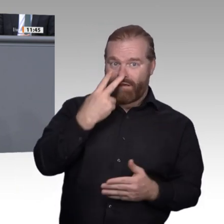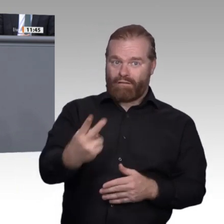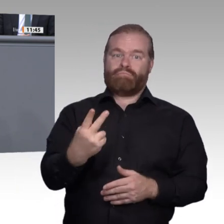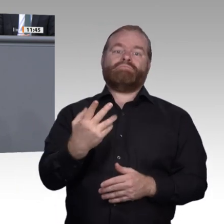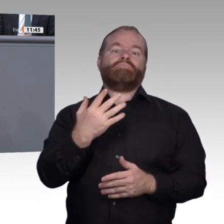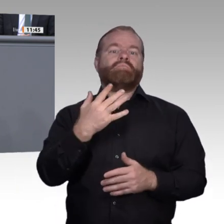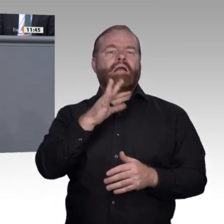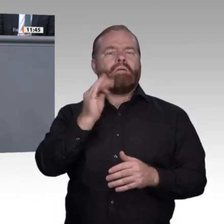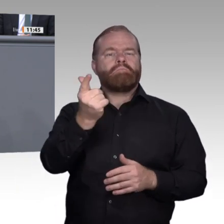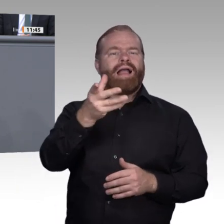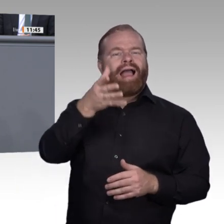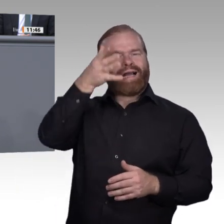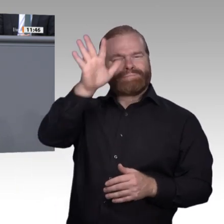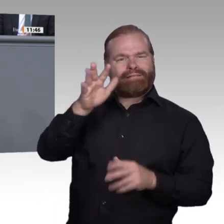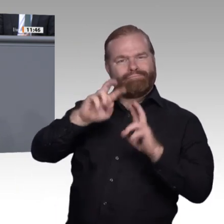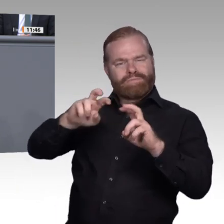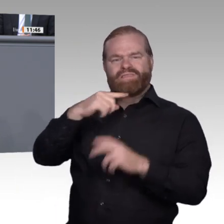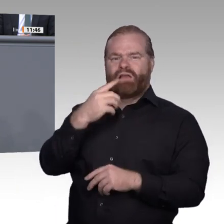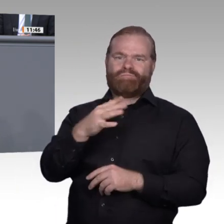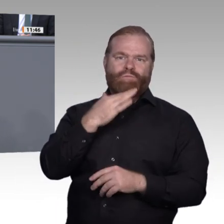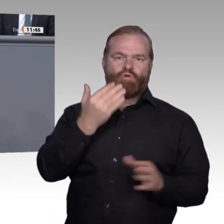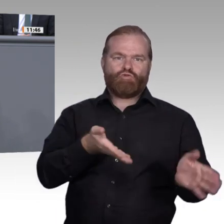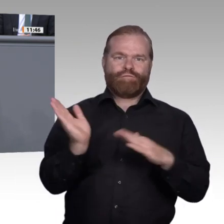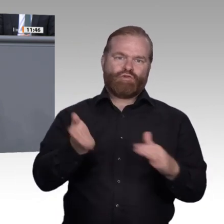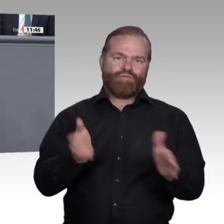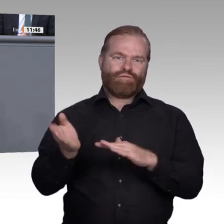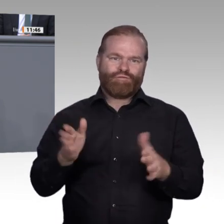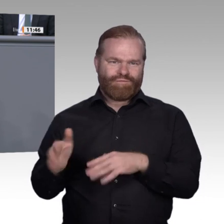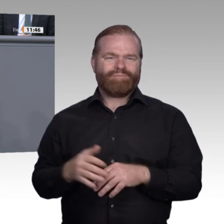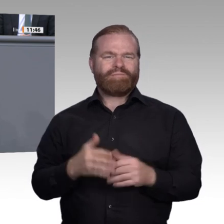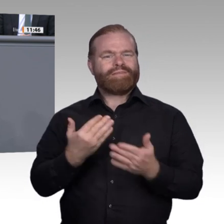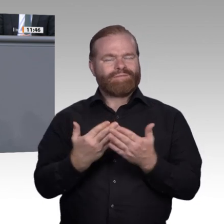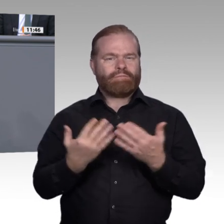Stichwort „Passung“: Jährlich bleibt eine große Anzahl Jugendlicher ohne Ausbildungsplatz,